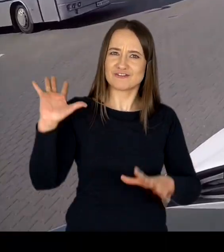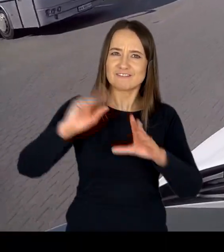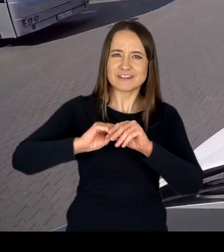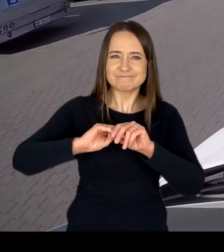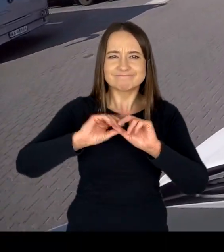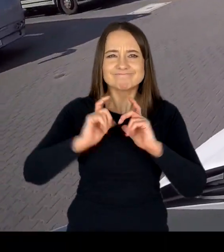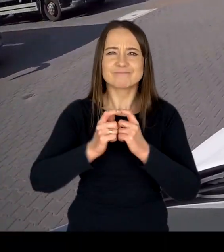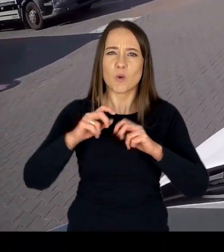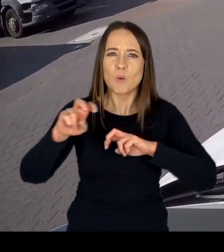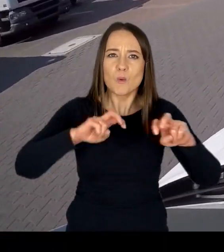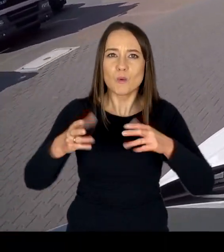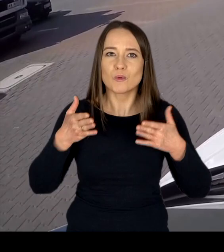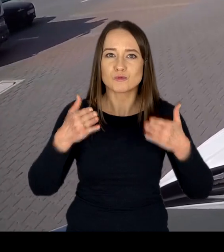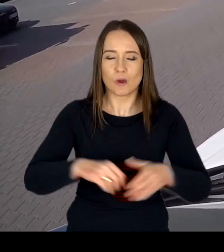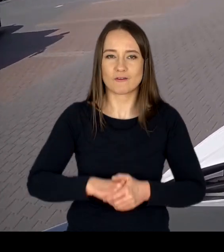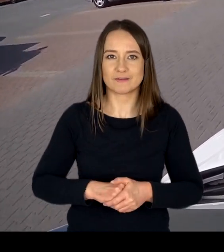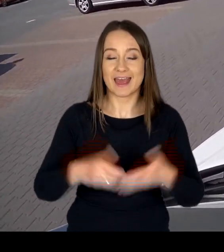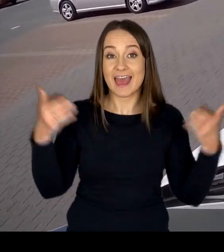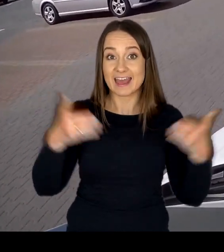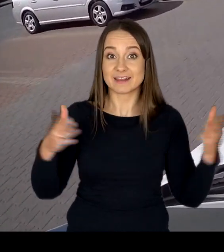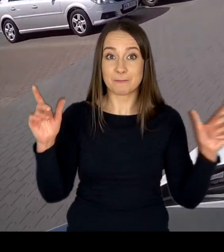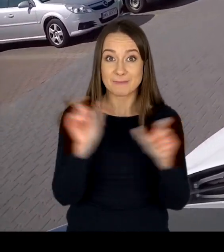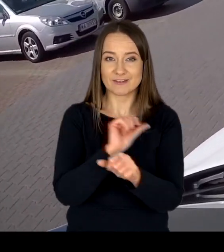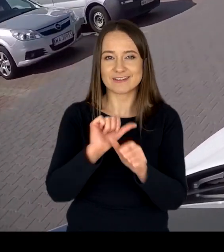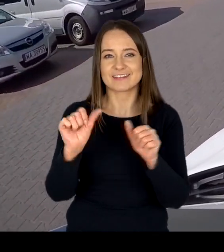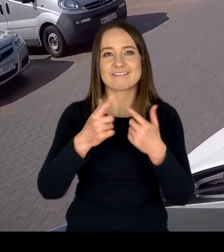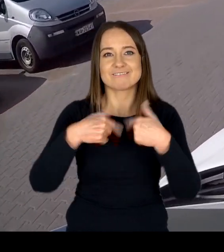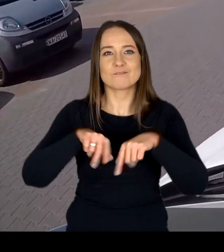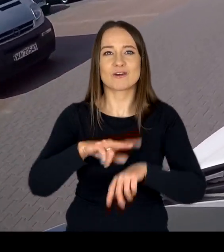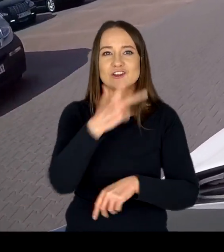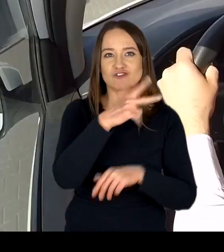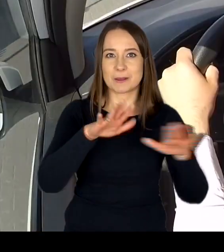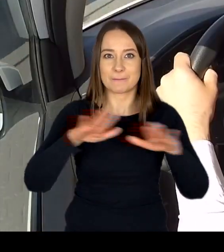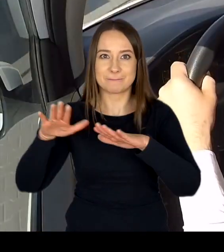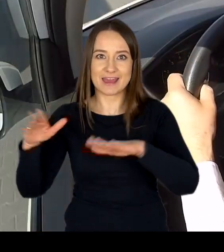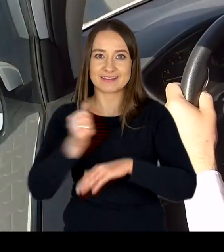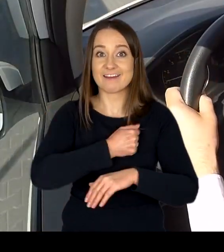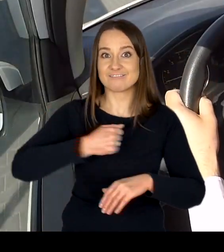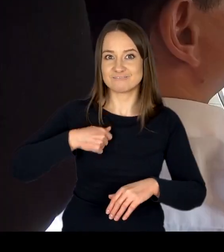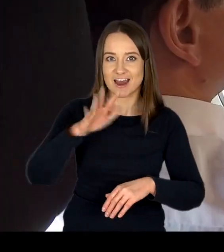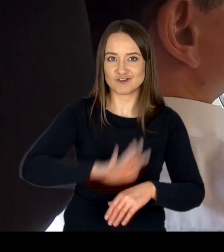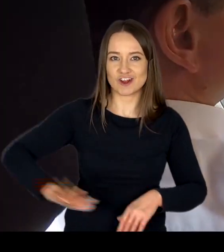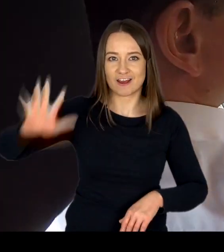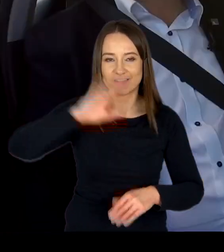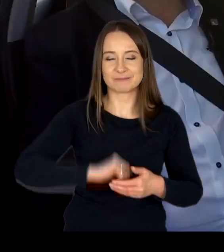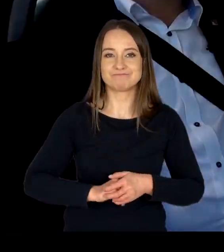Egzaminy państwowe realizowane są w trzech lokalizacjach na terenie m. st. Warszawy: